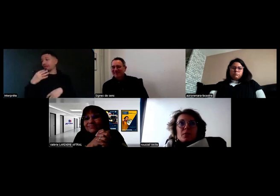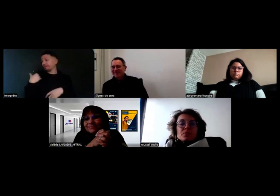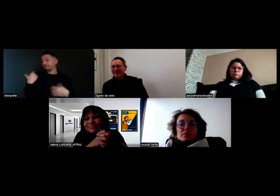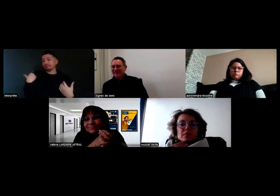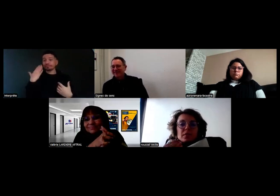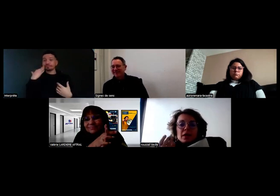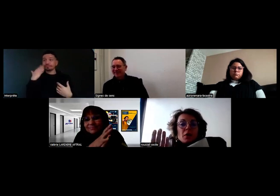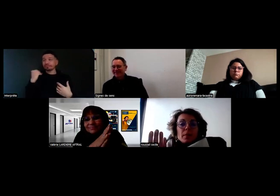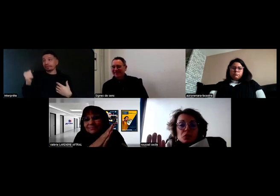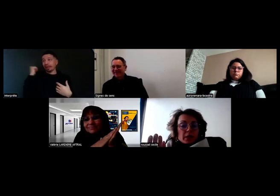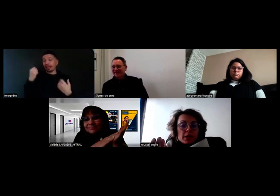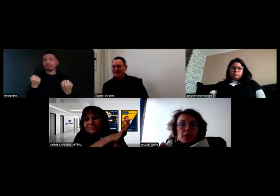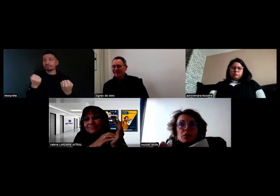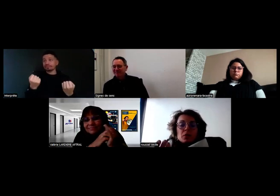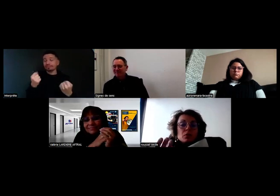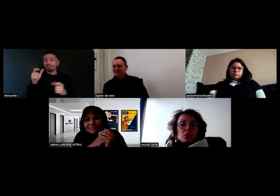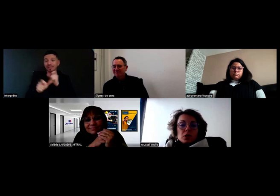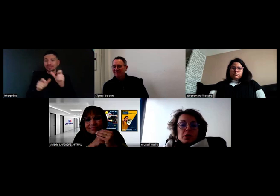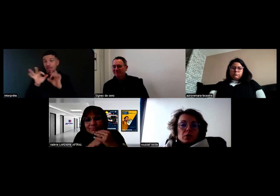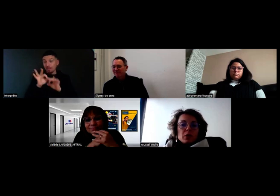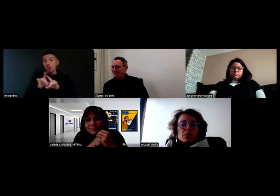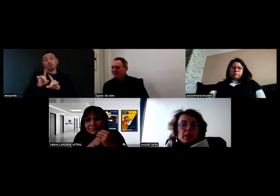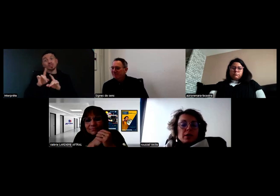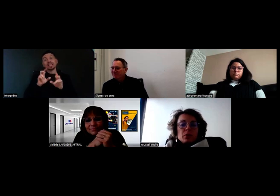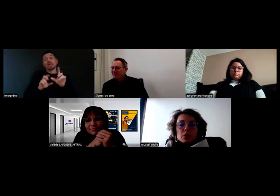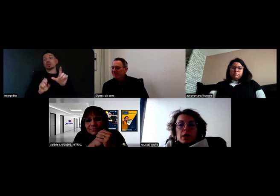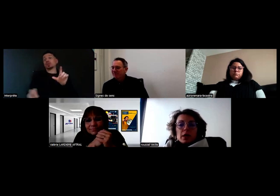Ils ne voient pas toujours les clients, parce qu'on fait de la dépose.